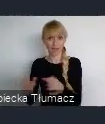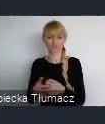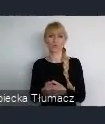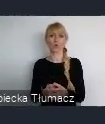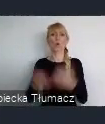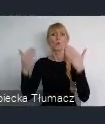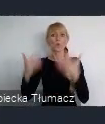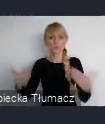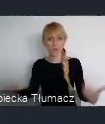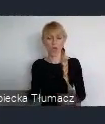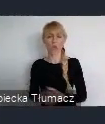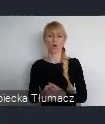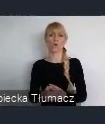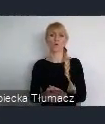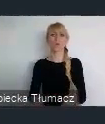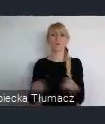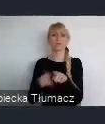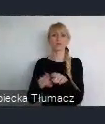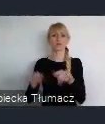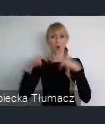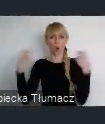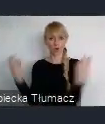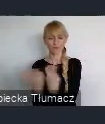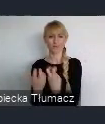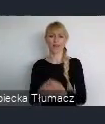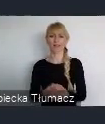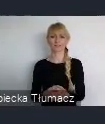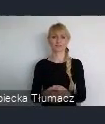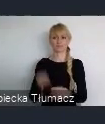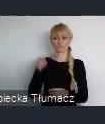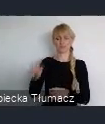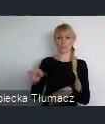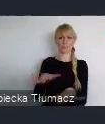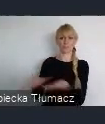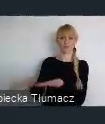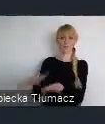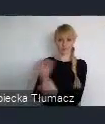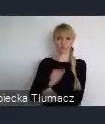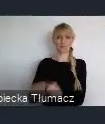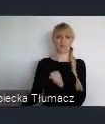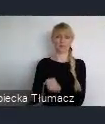które będzie tym domem na Word Urban Forum XI,